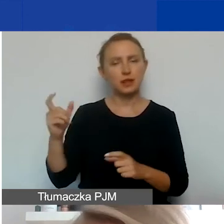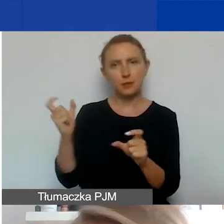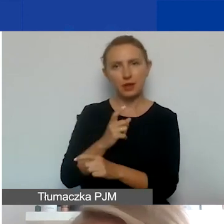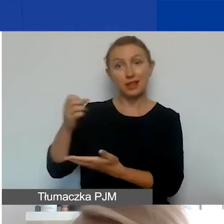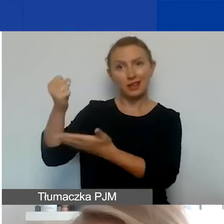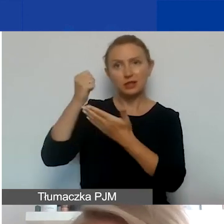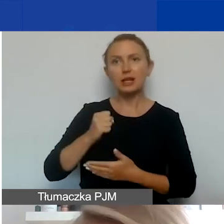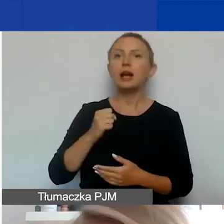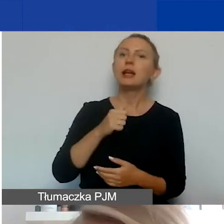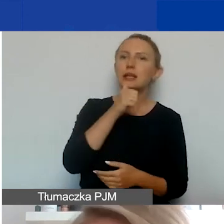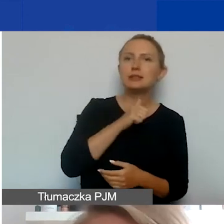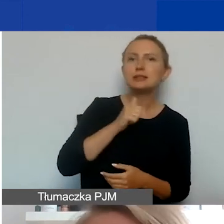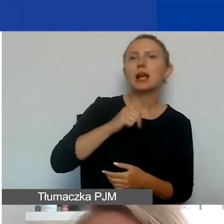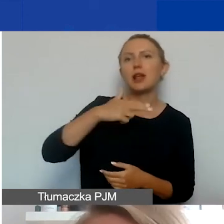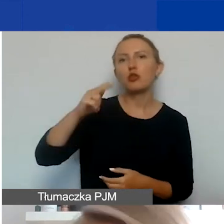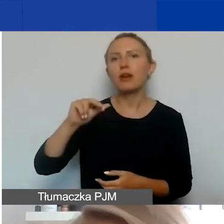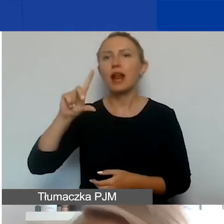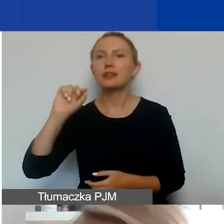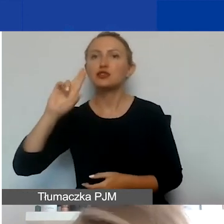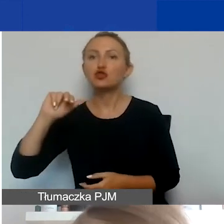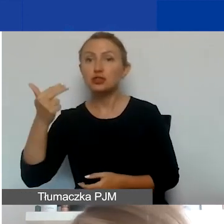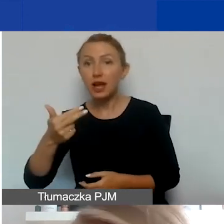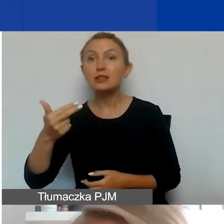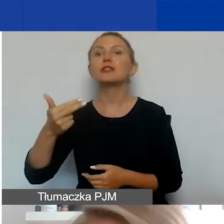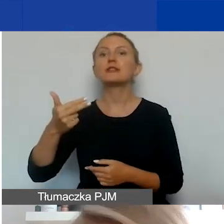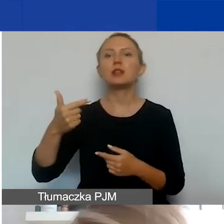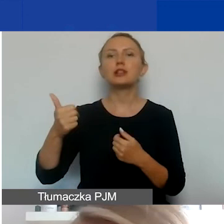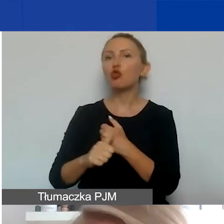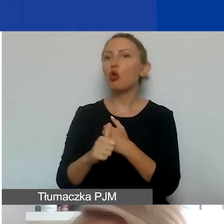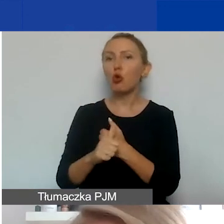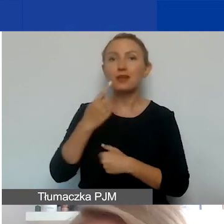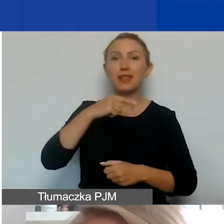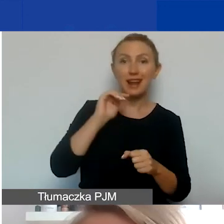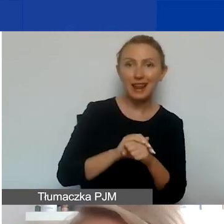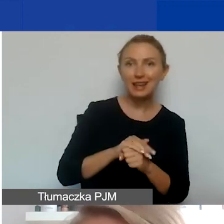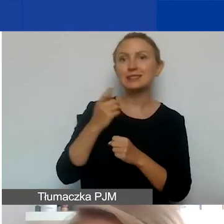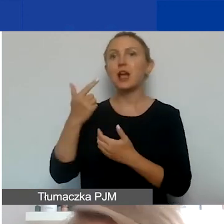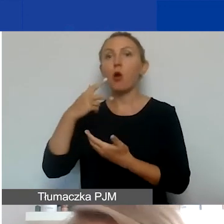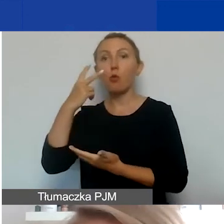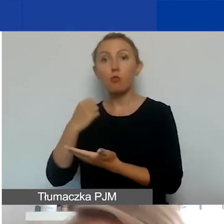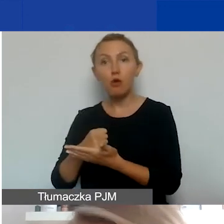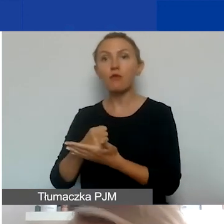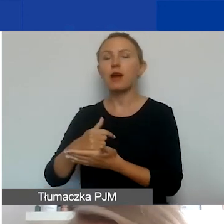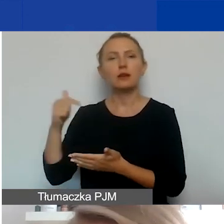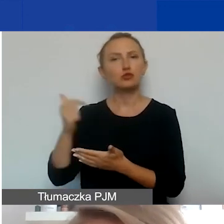Islandia, Norwegia, Liechtenstein, oba dokumenty, zarówno deklaracja jak i umowa, muszą być sporządzone po angielsku.